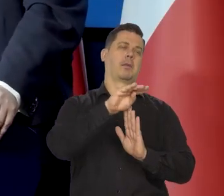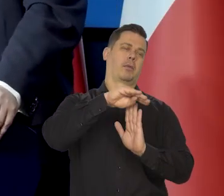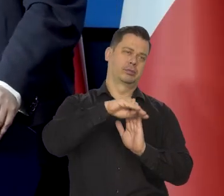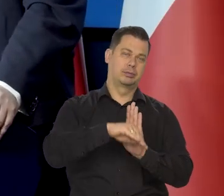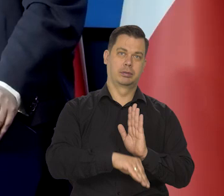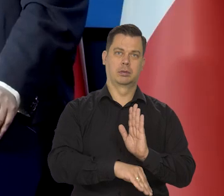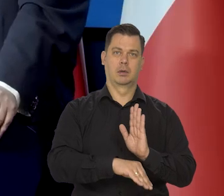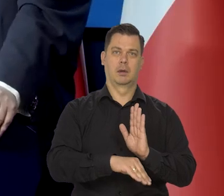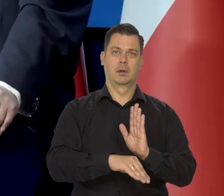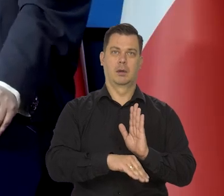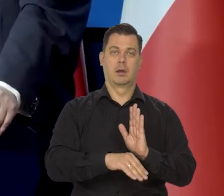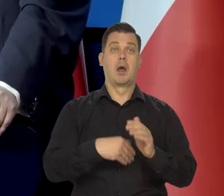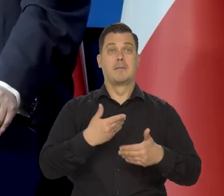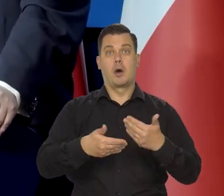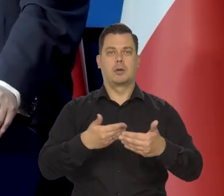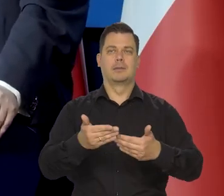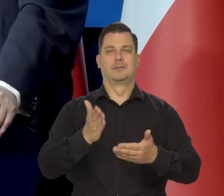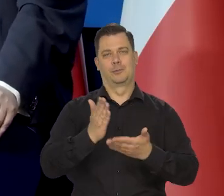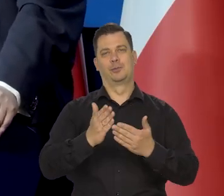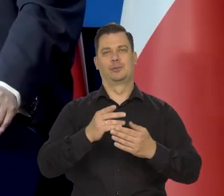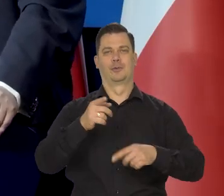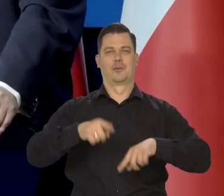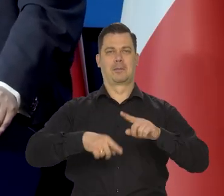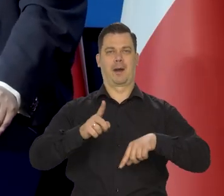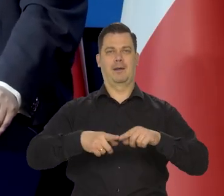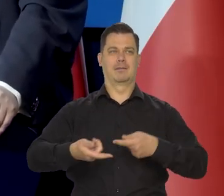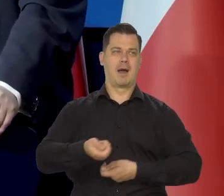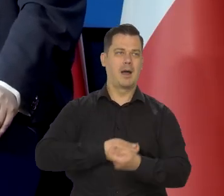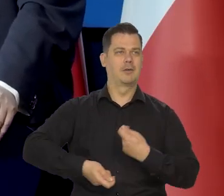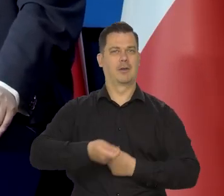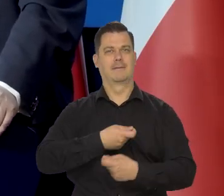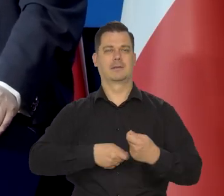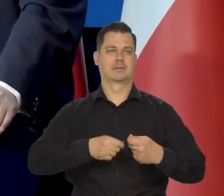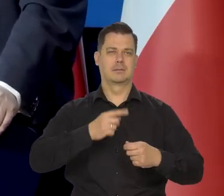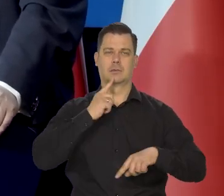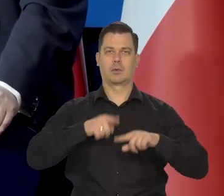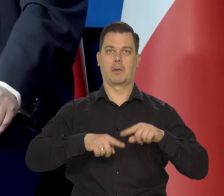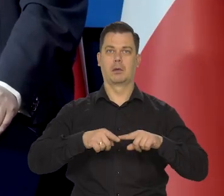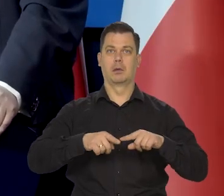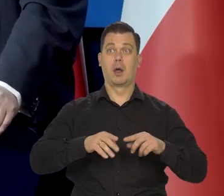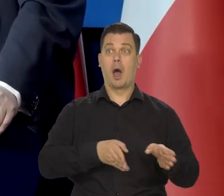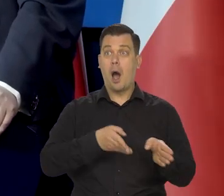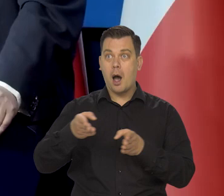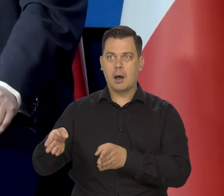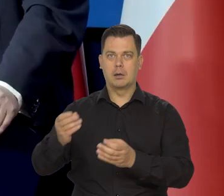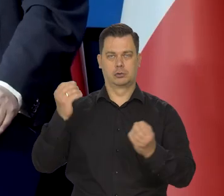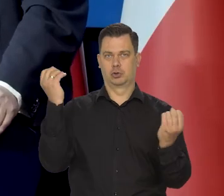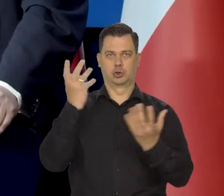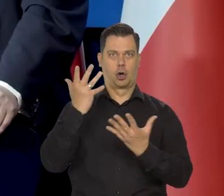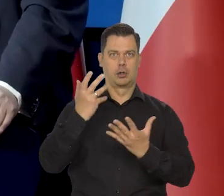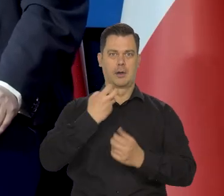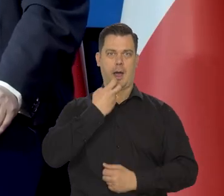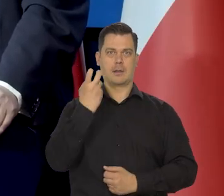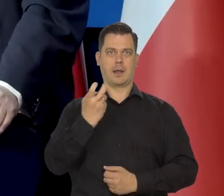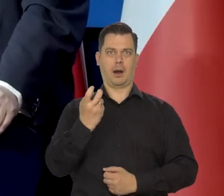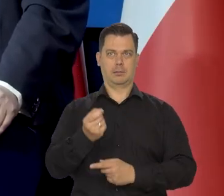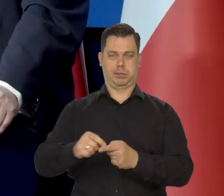że ta inflacja spadnie w miarę tak, jak się odbudują od ruchu dostaw i tak dalej i tak dalej. No, ale potem był szok energetyczny